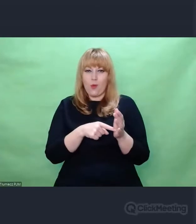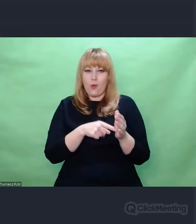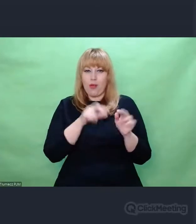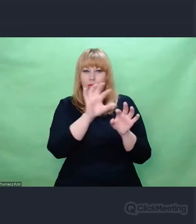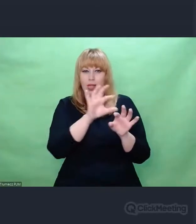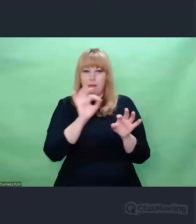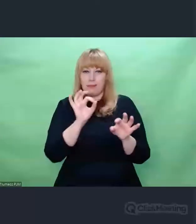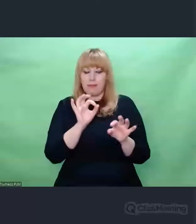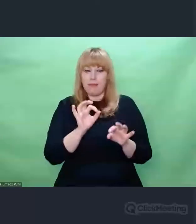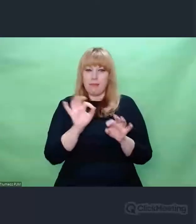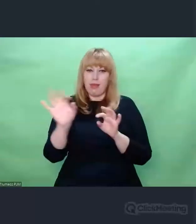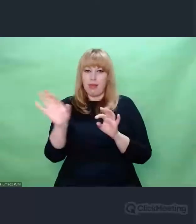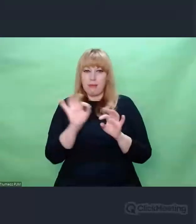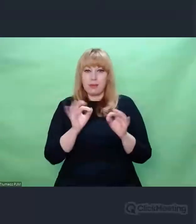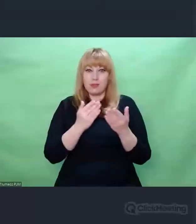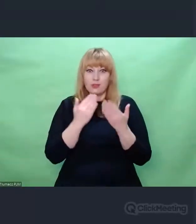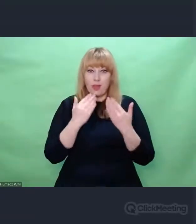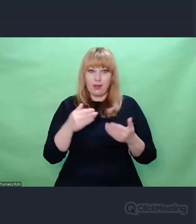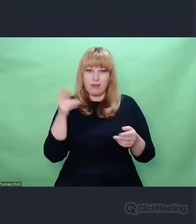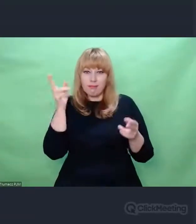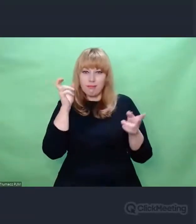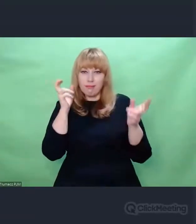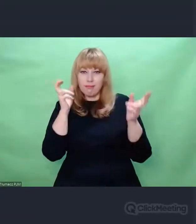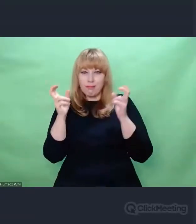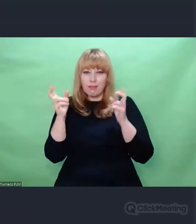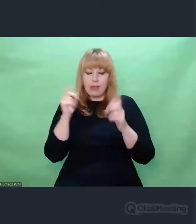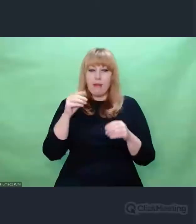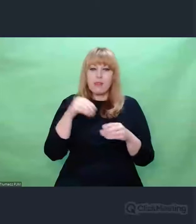zaszyfrowanych komunikatów Morse'a,